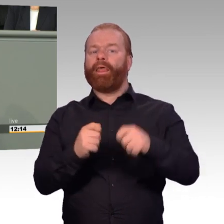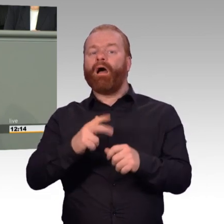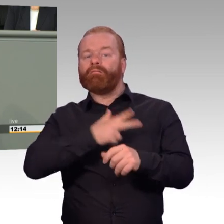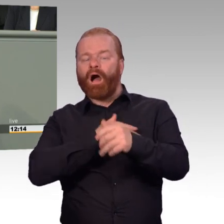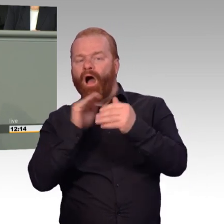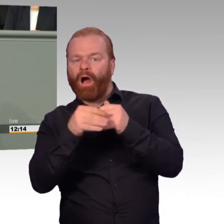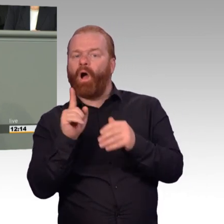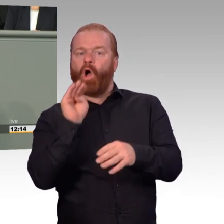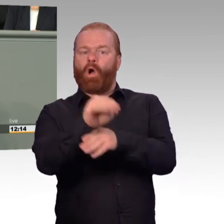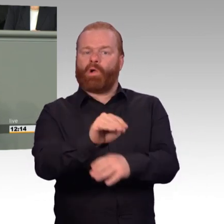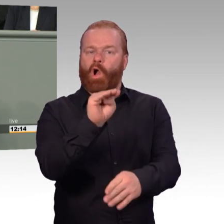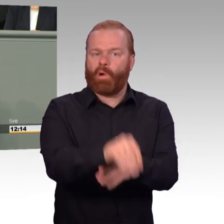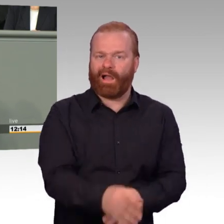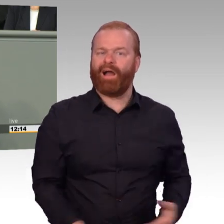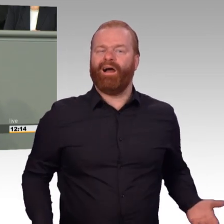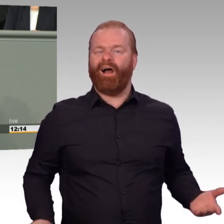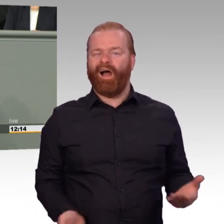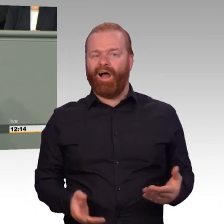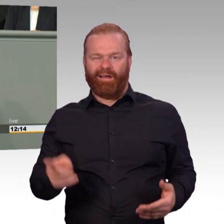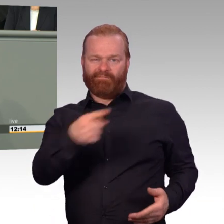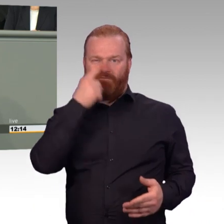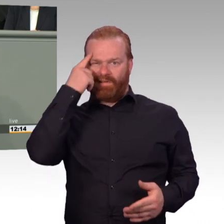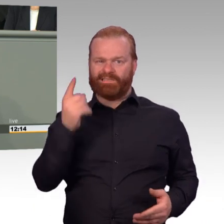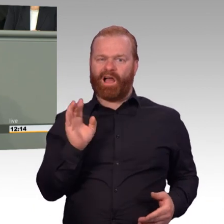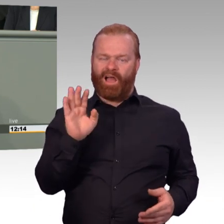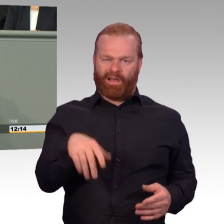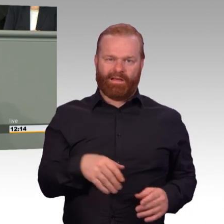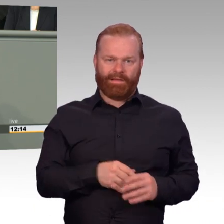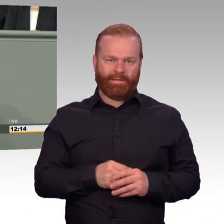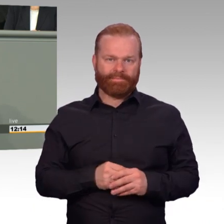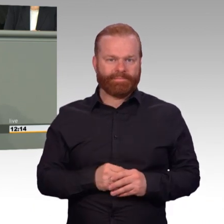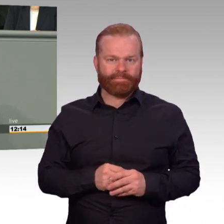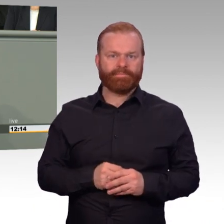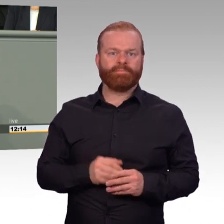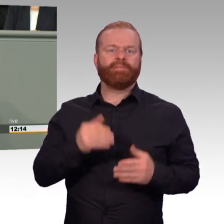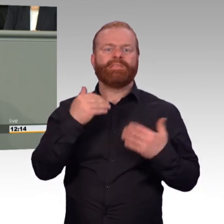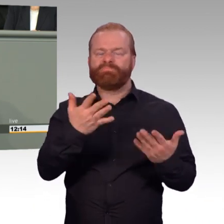Ich freue mich darauf, denn der Gesetzentwurf bringt heute schon viel Gutes und wir wollen ihn noch besser machen.